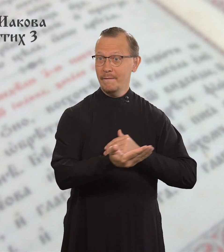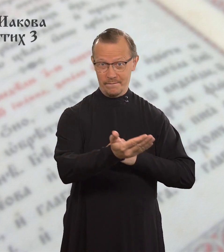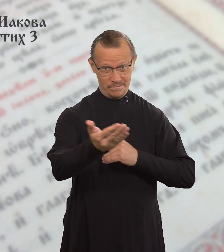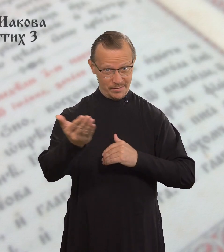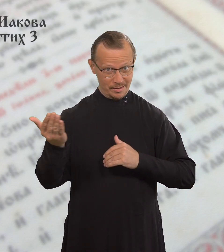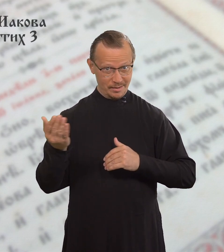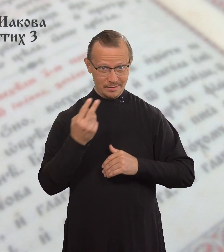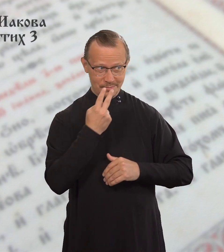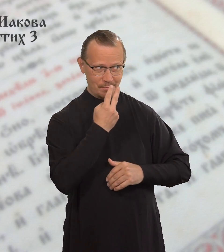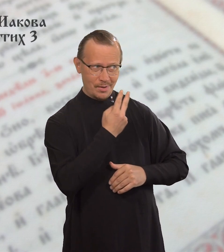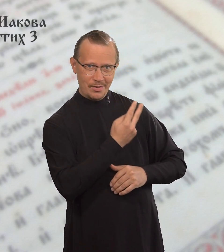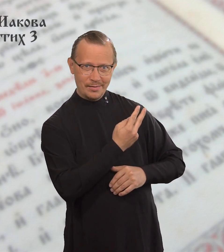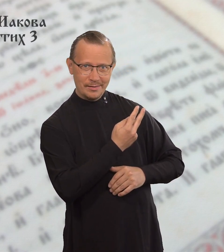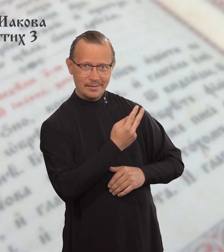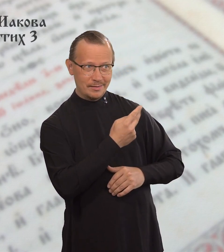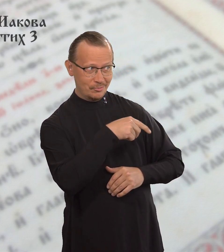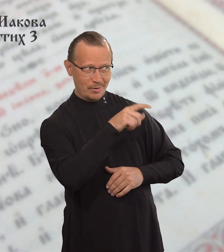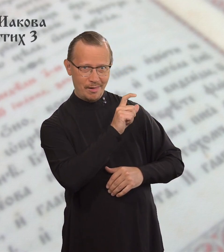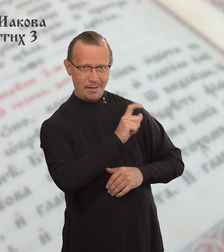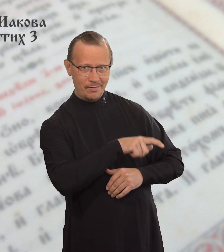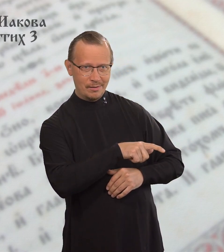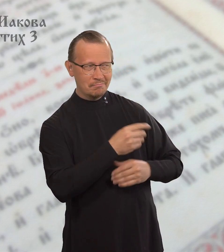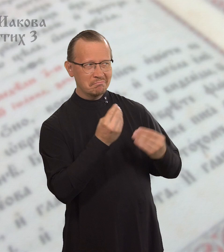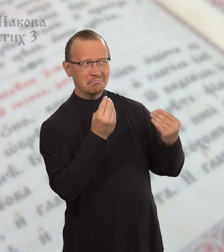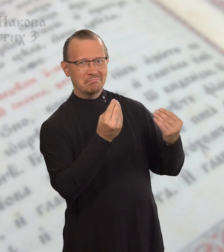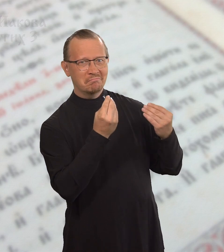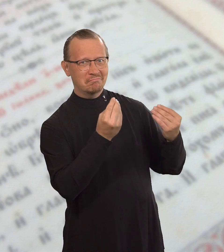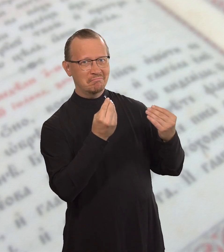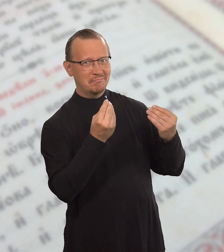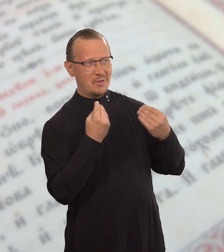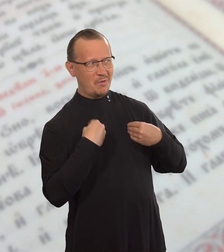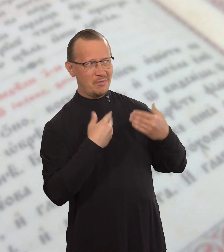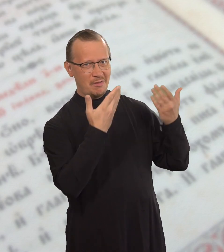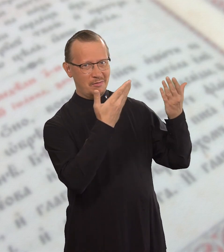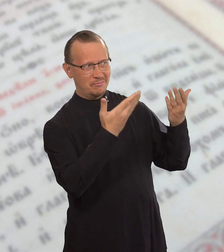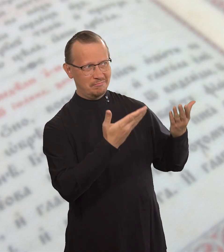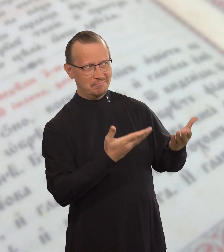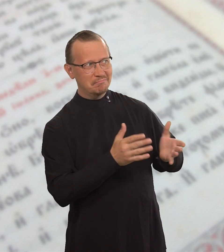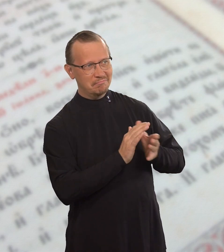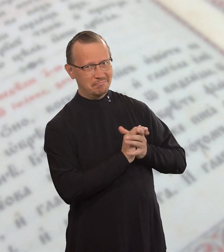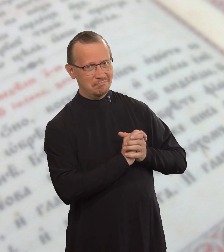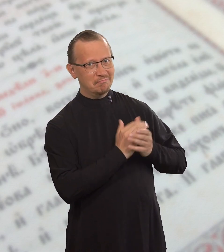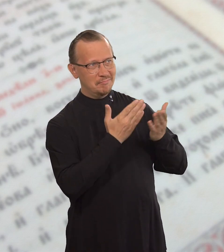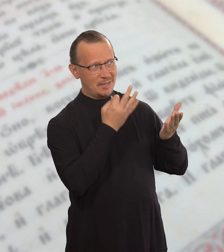Вы посмотрите на человека в роскошной одежде